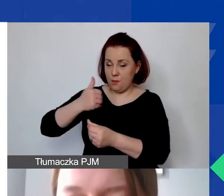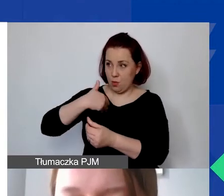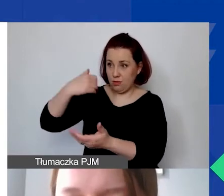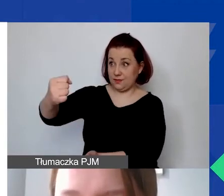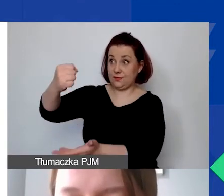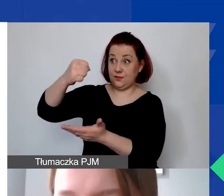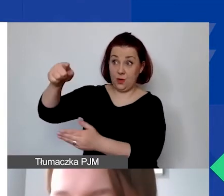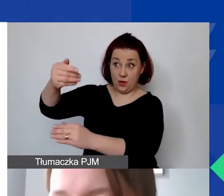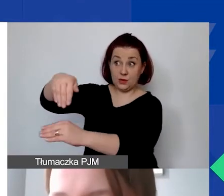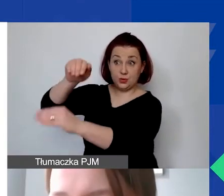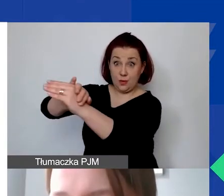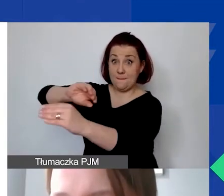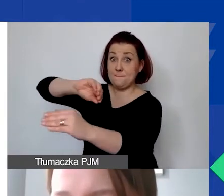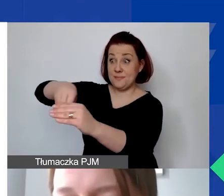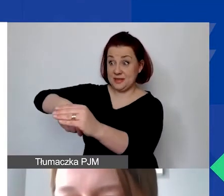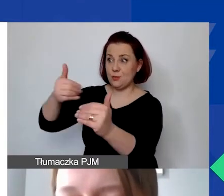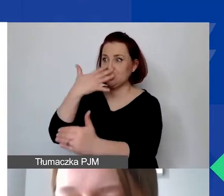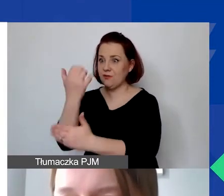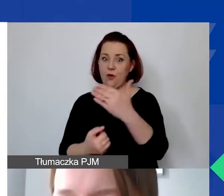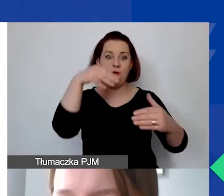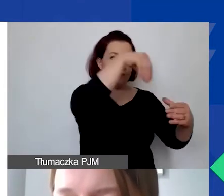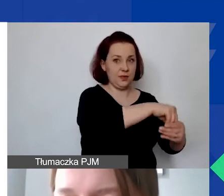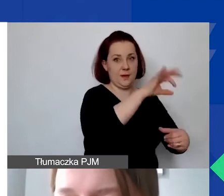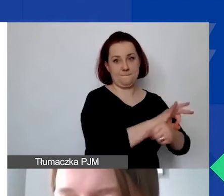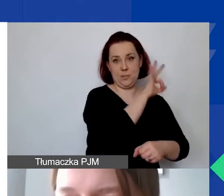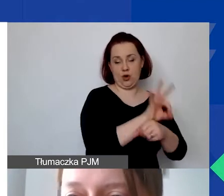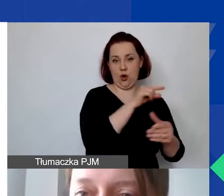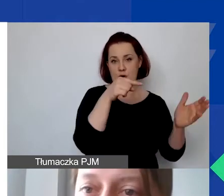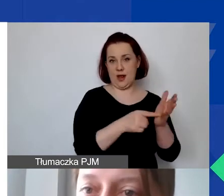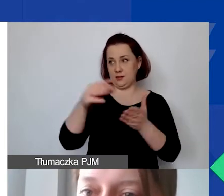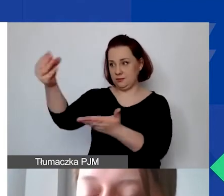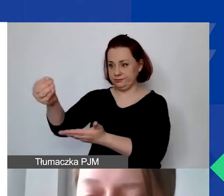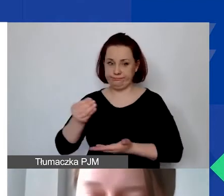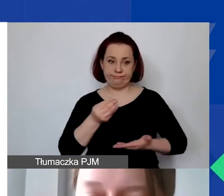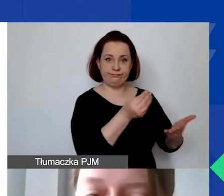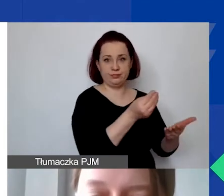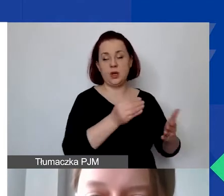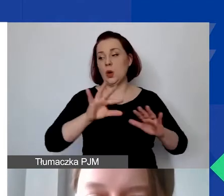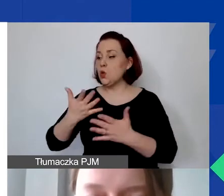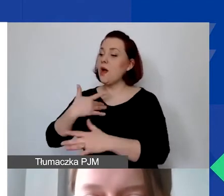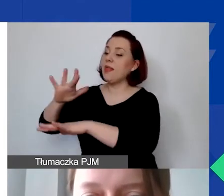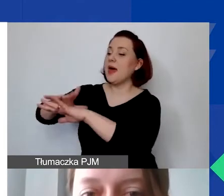wyraża pisemną zgodę na wykorzystanie środków w ramach wkładu własnego w naszym programie.